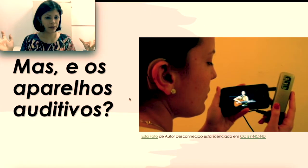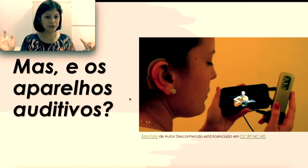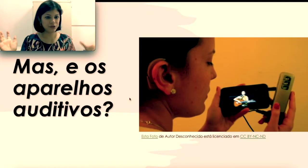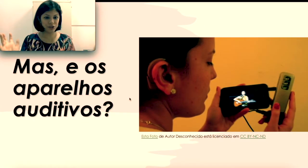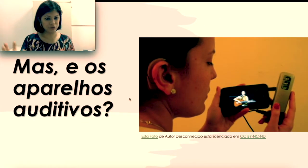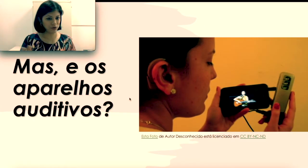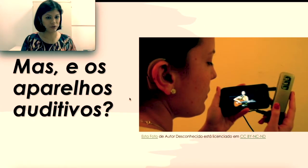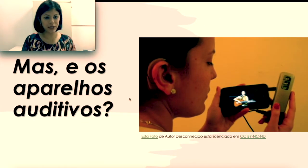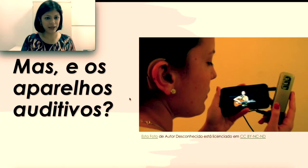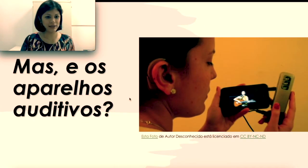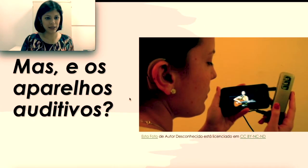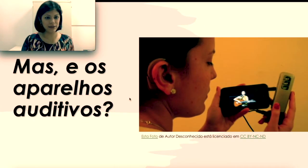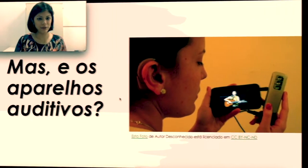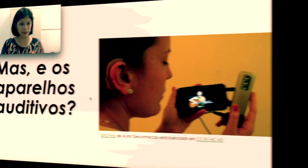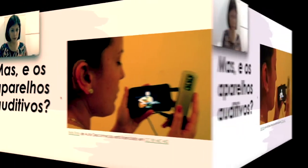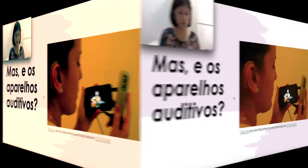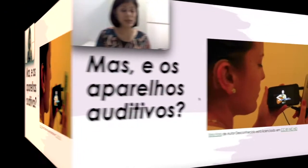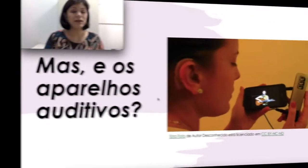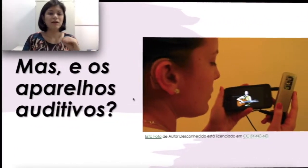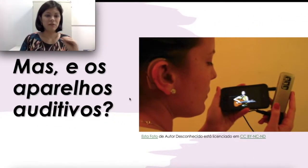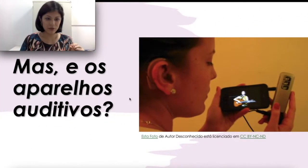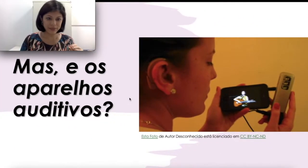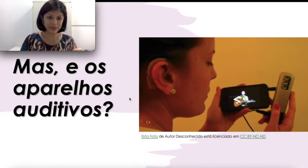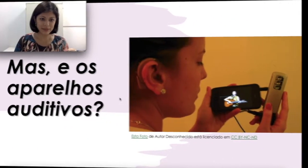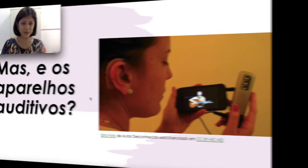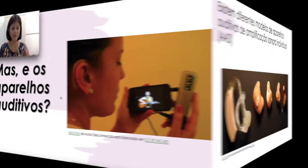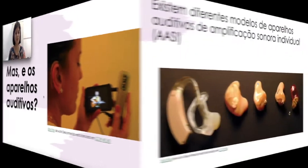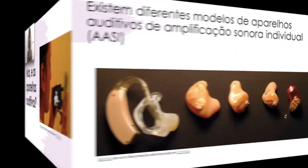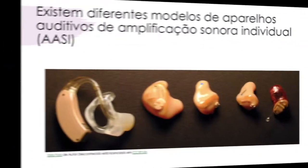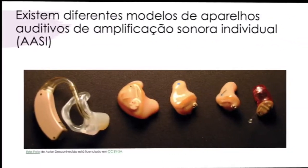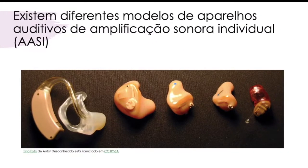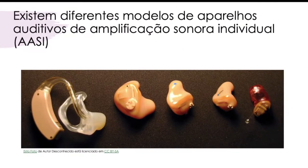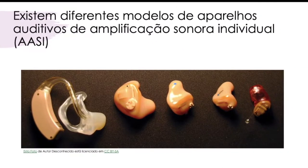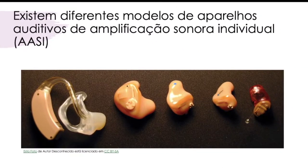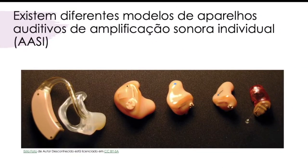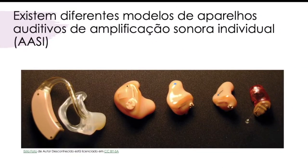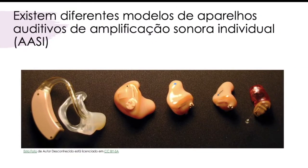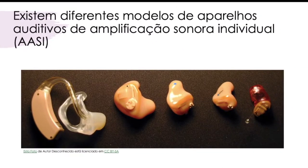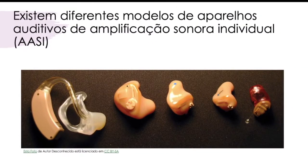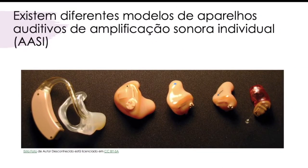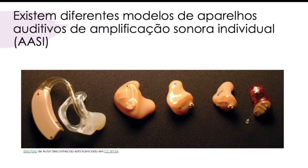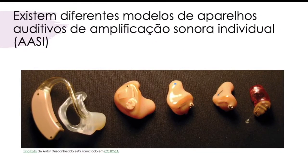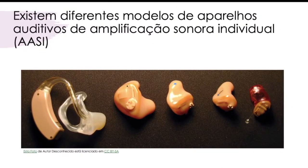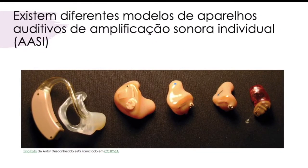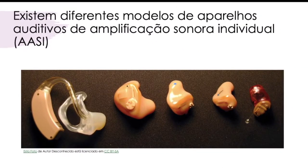Onde é que eles entram?” Então vamos entender. Existem diferentes modelos de aparelhos auditivos